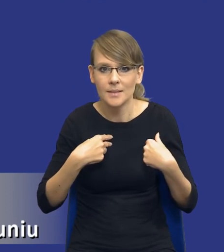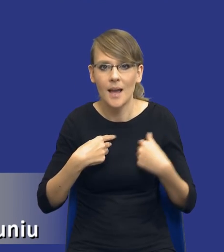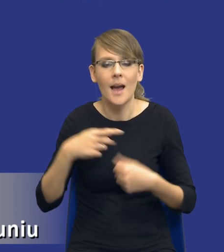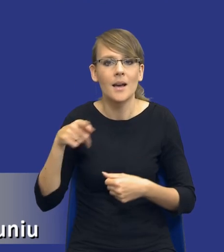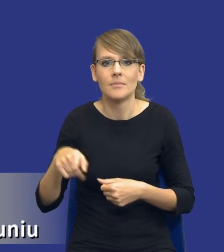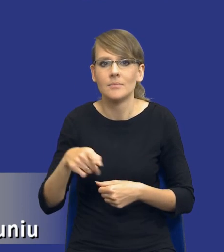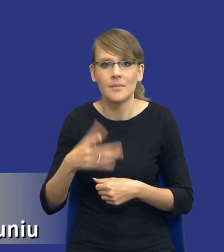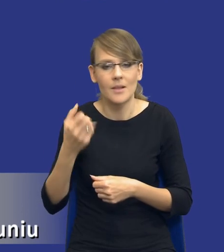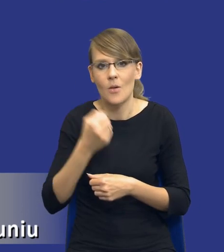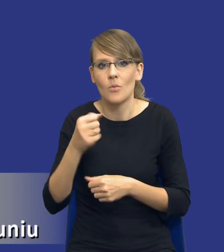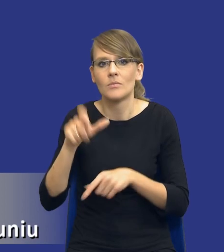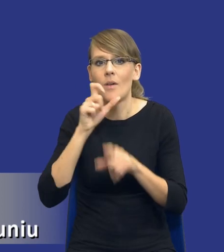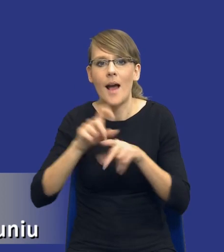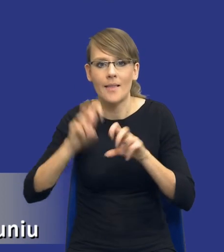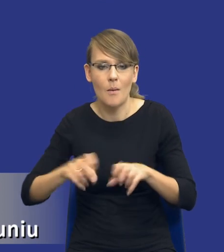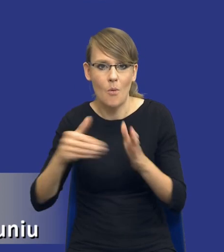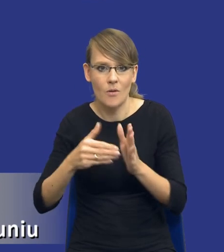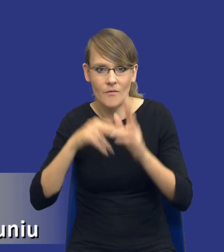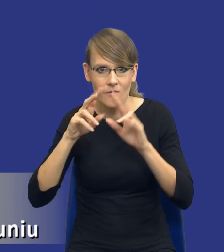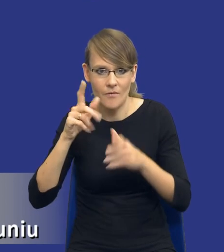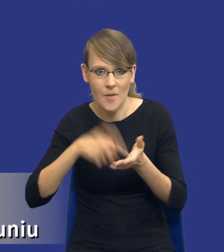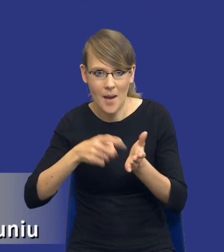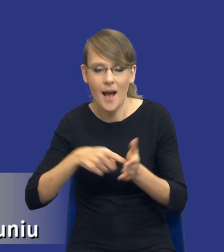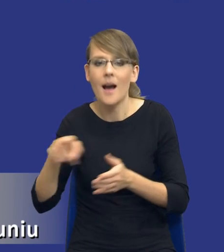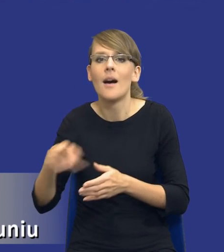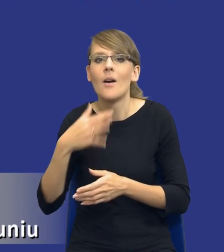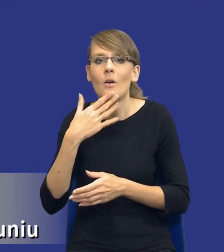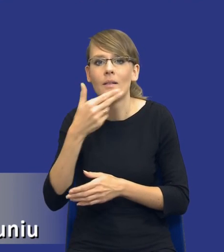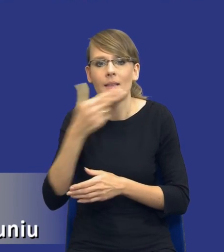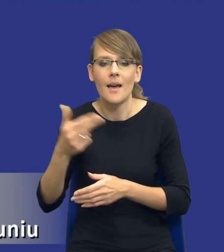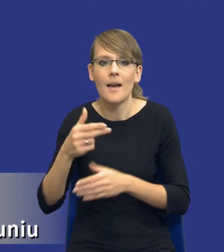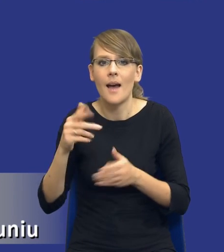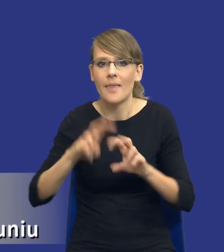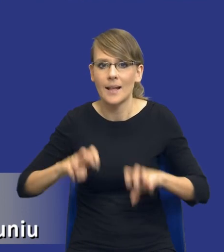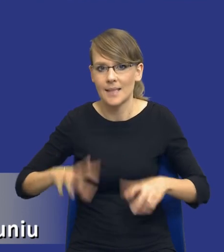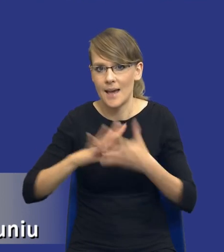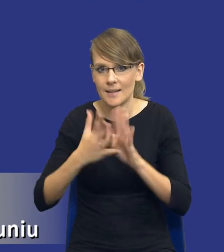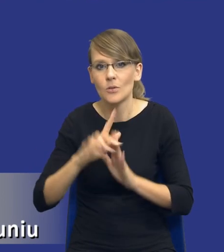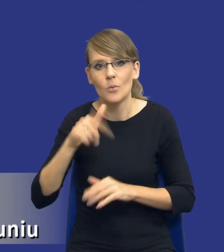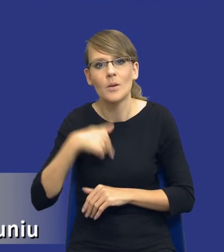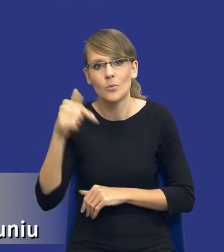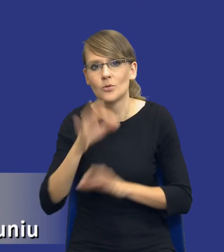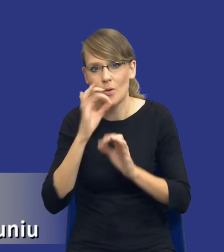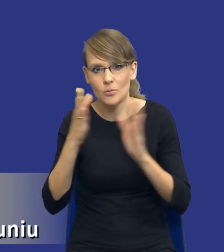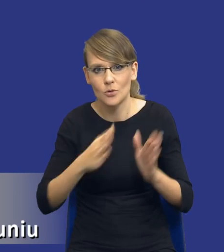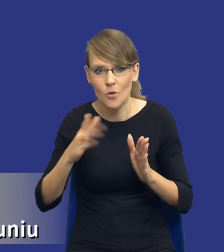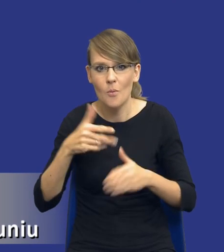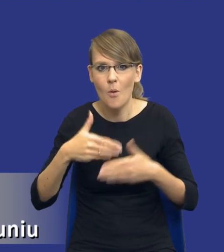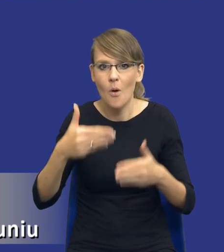pojęciem analizy potrzeb i wymagań, tylko mówi o analizie rynku. Właśnie, że powinniśmy się dobrze przygotować do postępowania o udzielenie zamówienia.